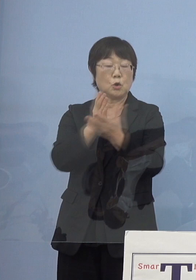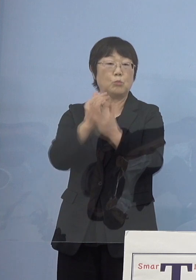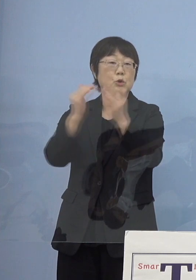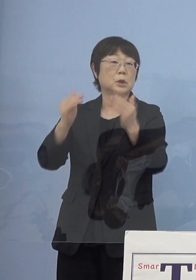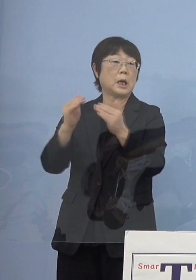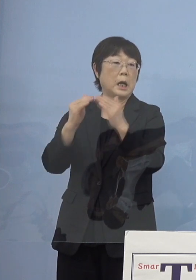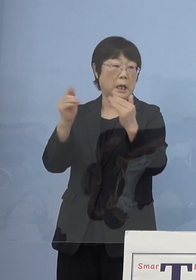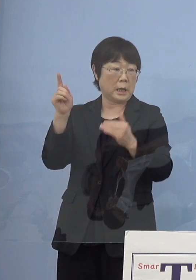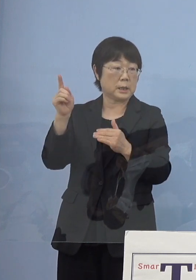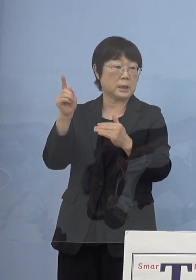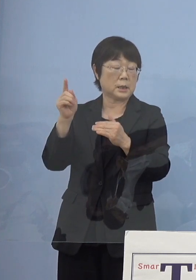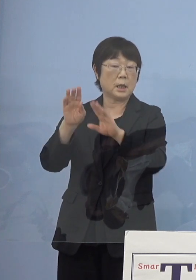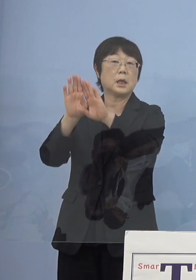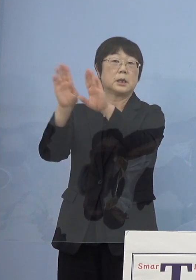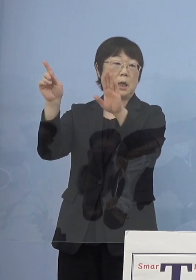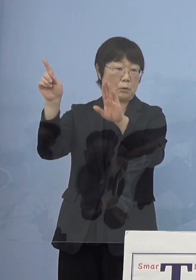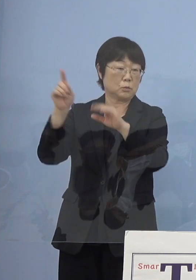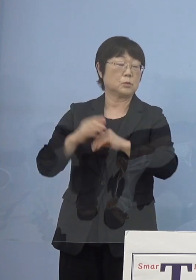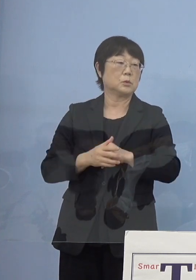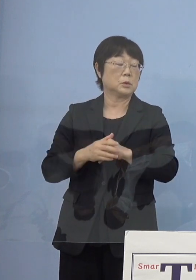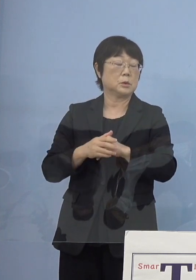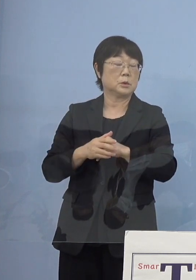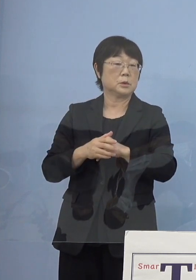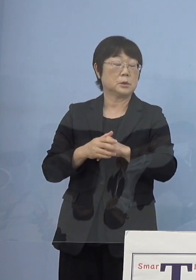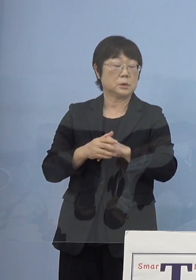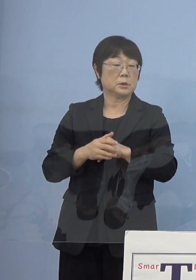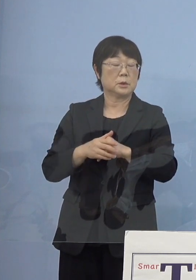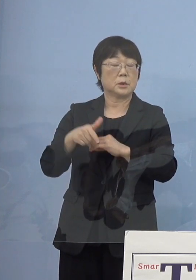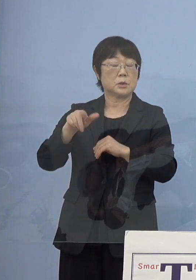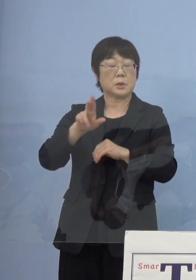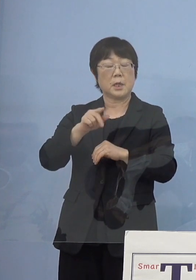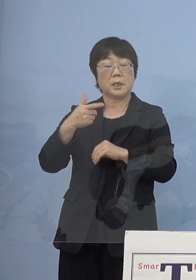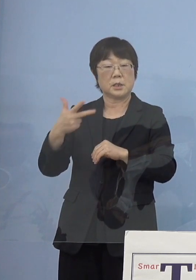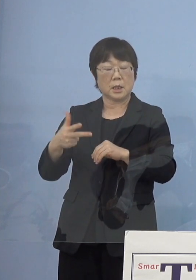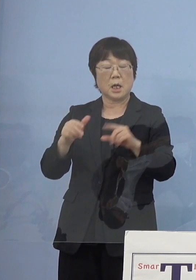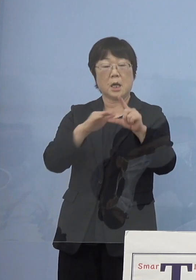これが開かれてステージから レベル判断へ切り替えていく